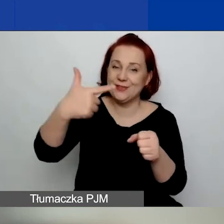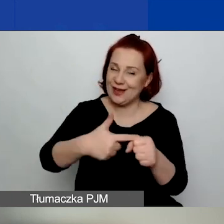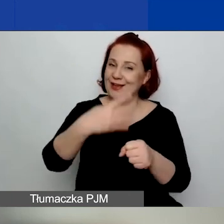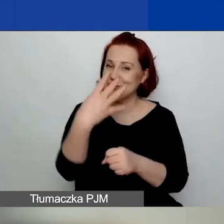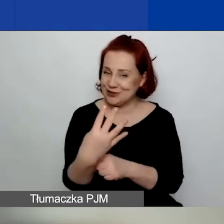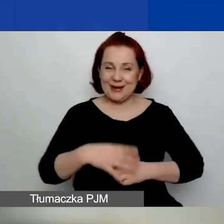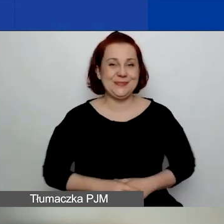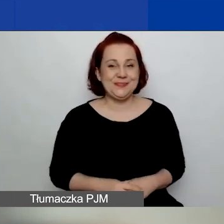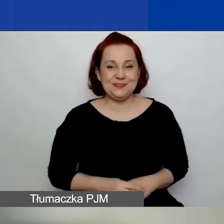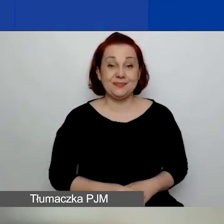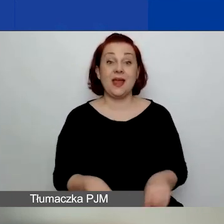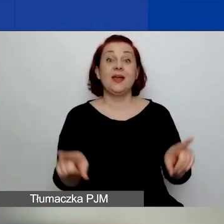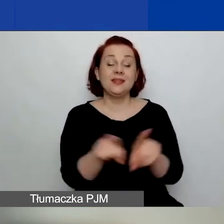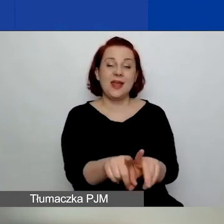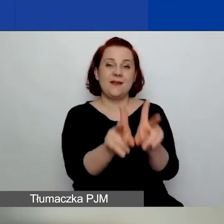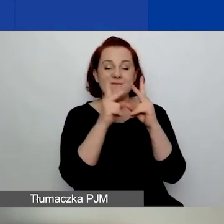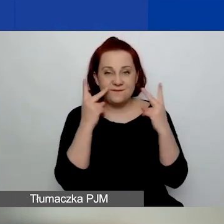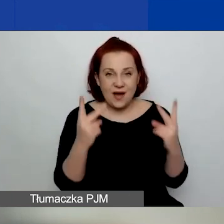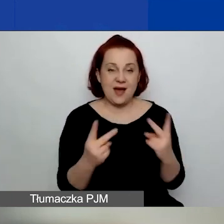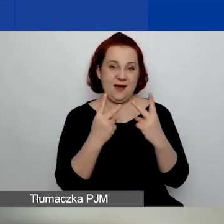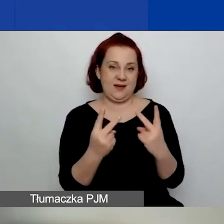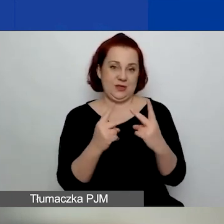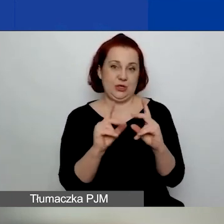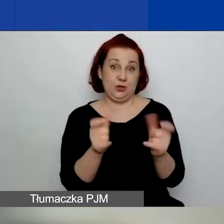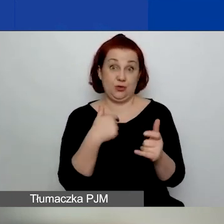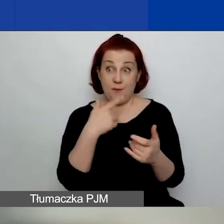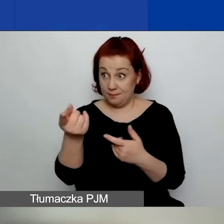To jest też ważne, o co państwo pytacie.